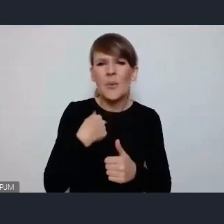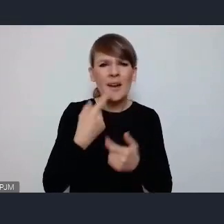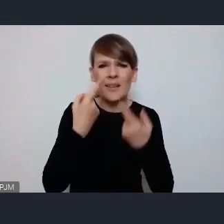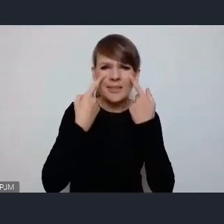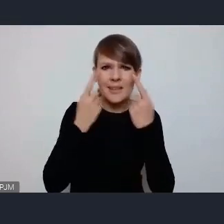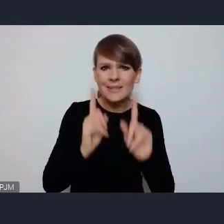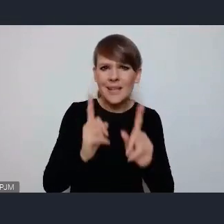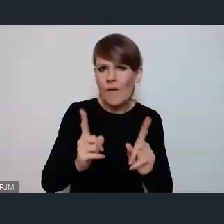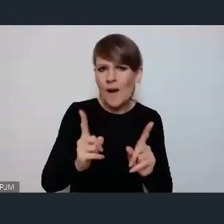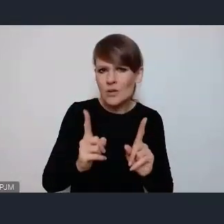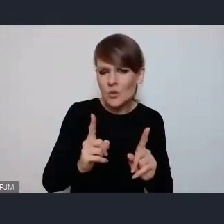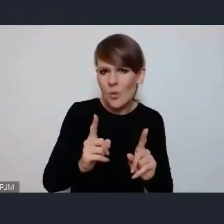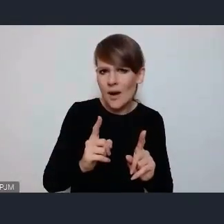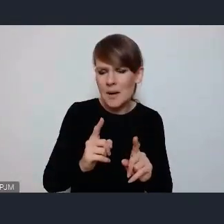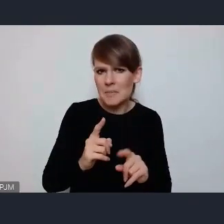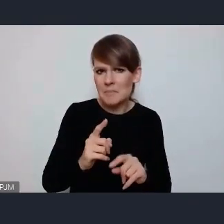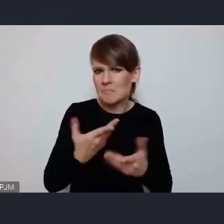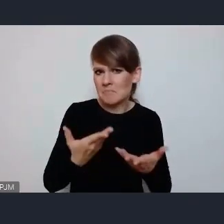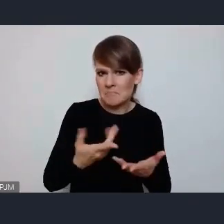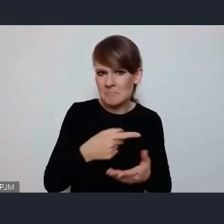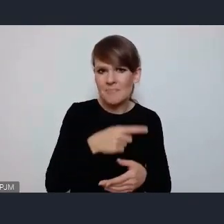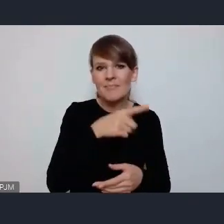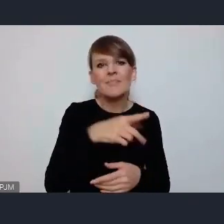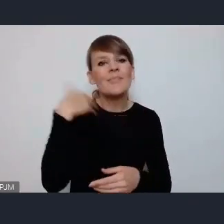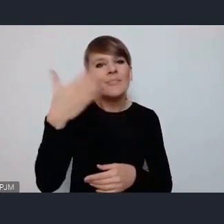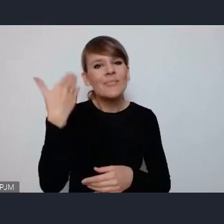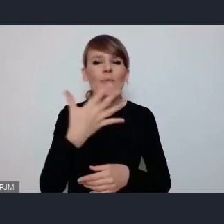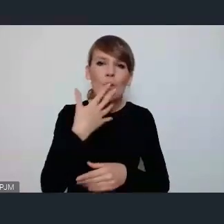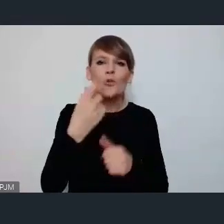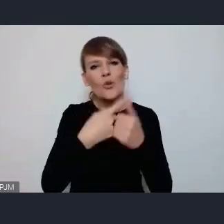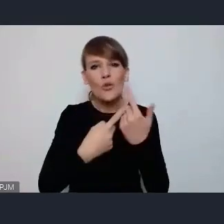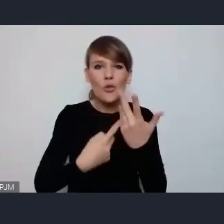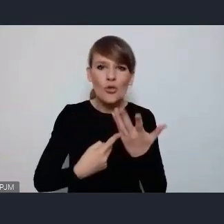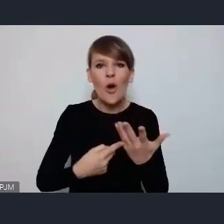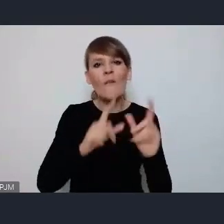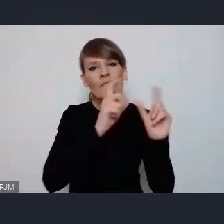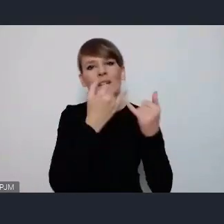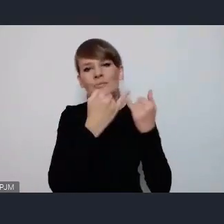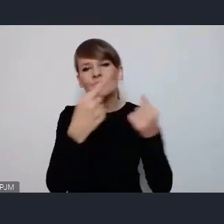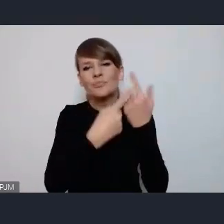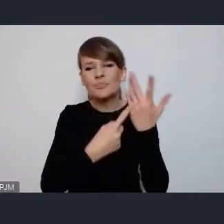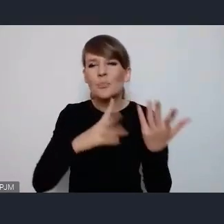takiej opcji w omawianych typach wydarzeń powiedzmy,